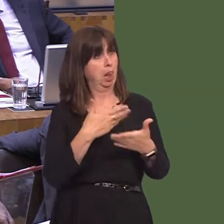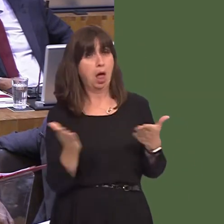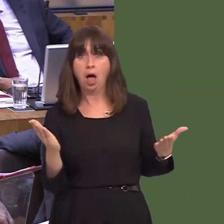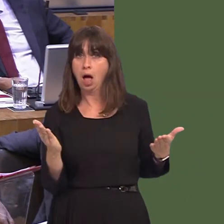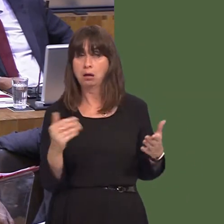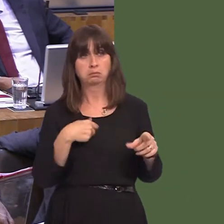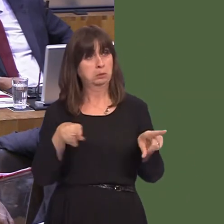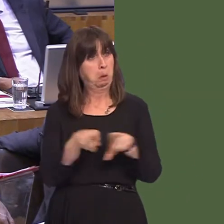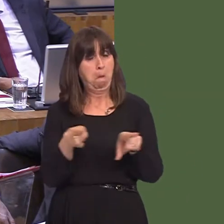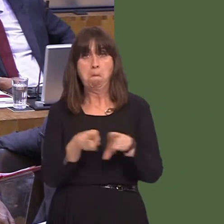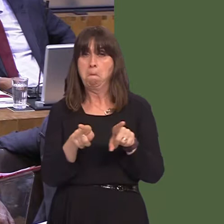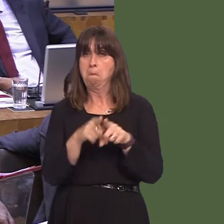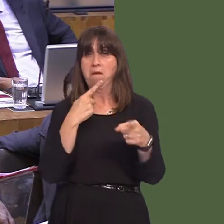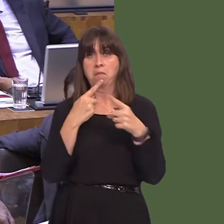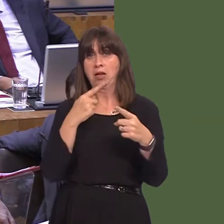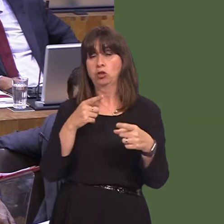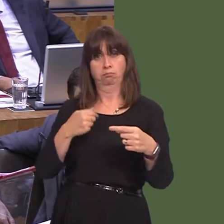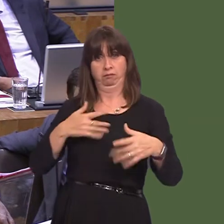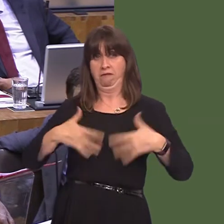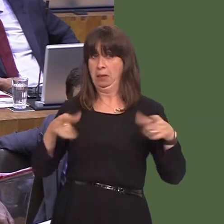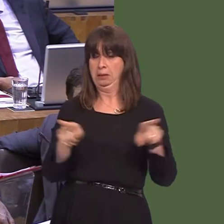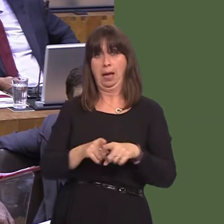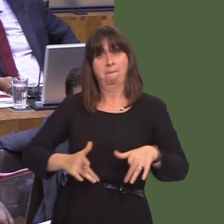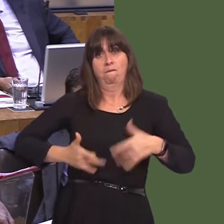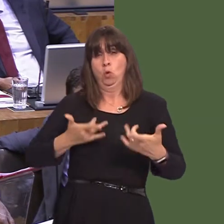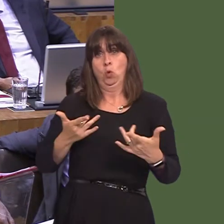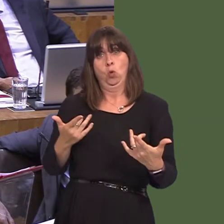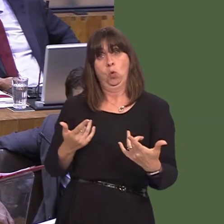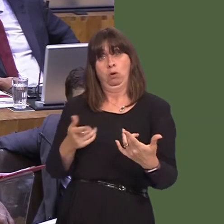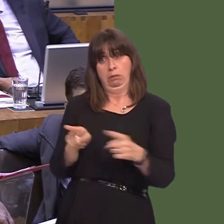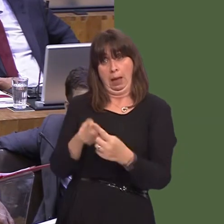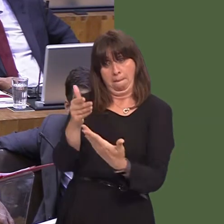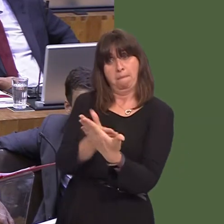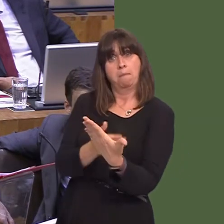changed from when we authored the White Paper, and I make it absolutely clear: Wales's future